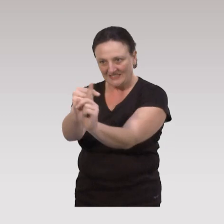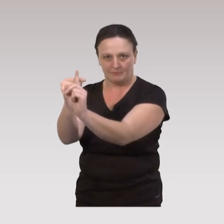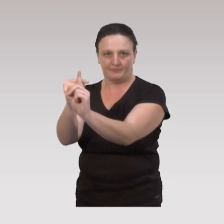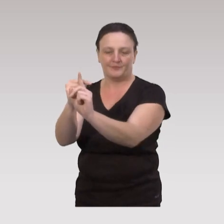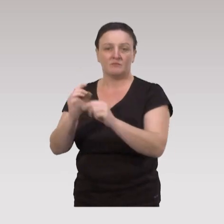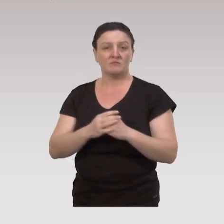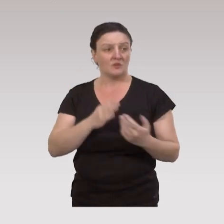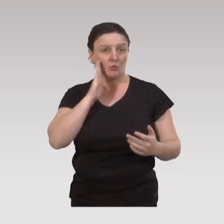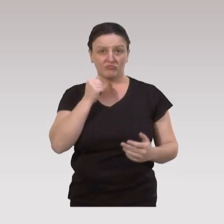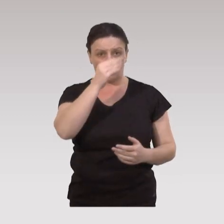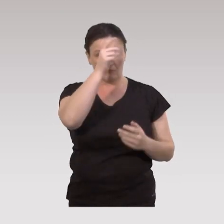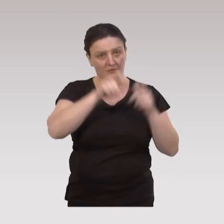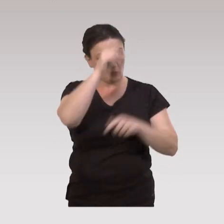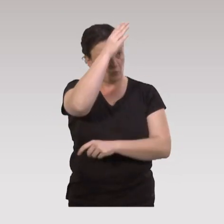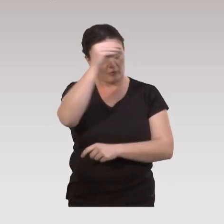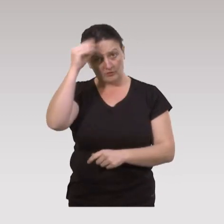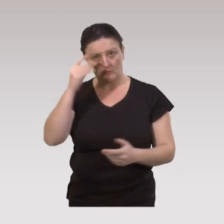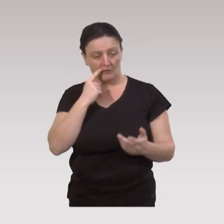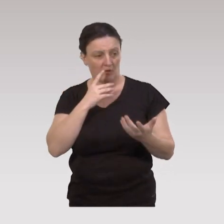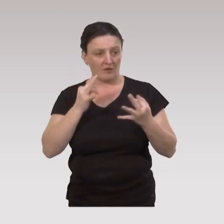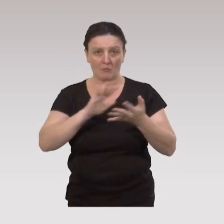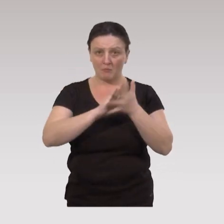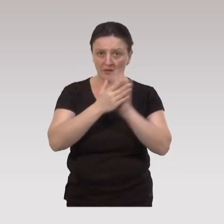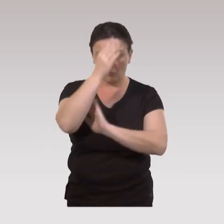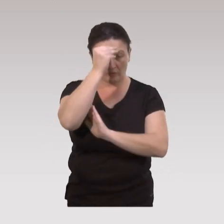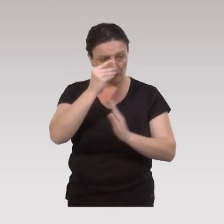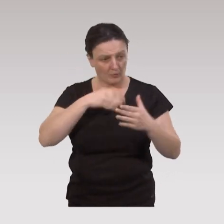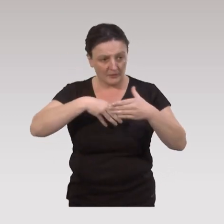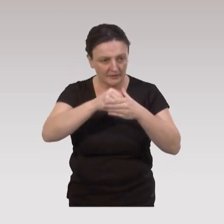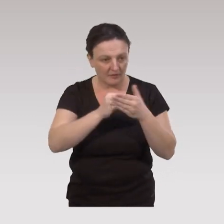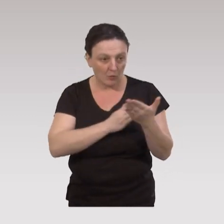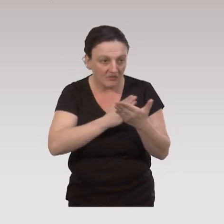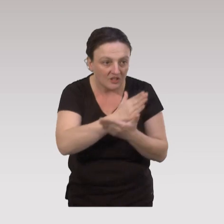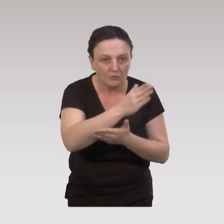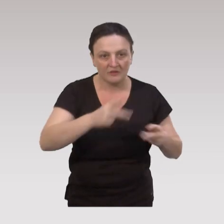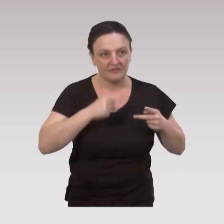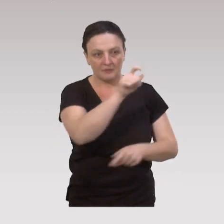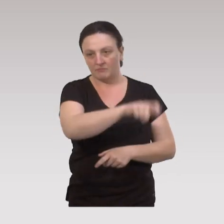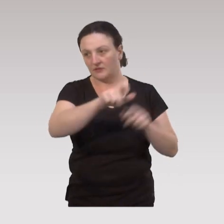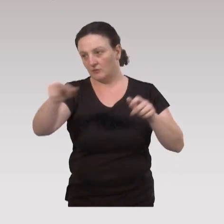donc les professionnels doivent s'inscrire, en terme de pratiques professionnelles, dans ces trajectoires de vie des personnes,